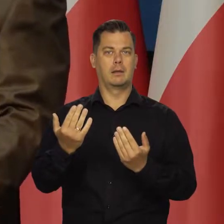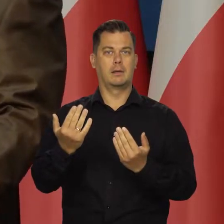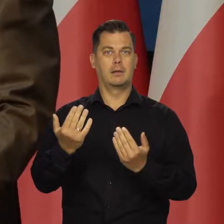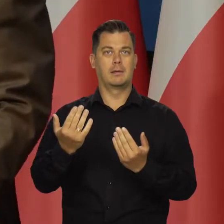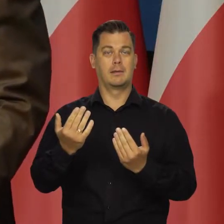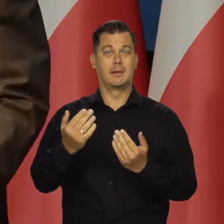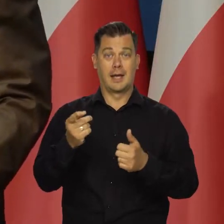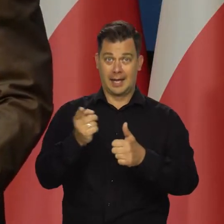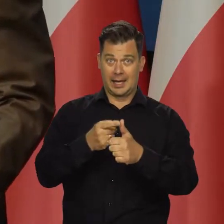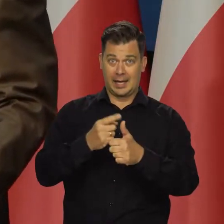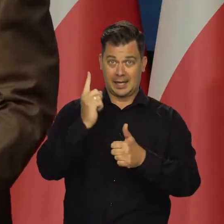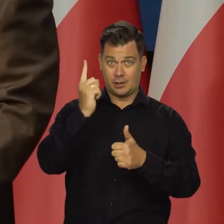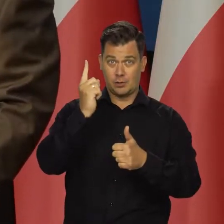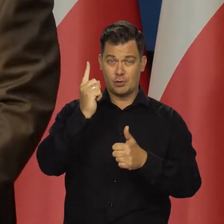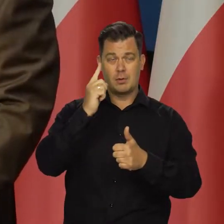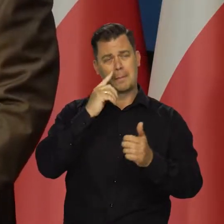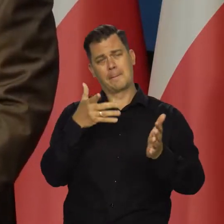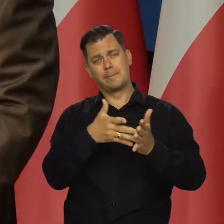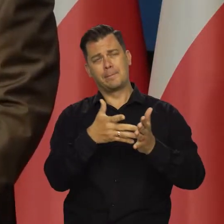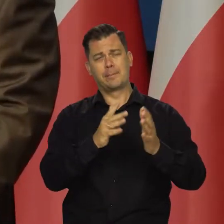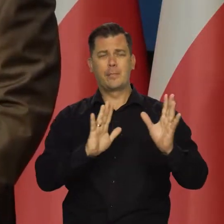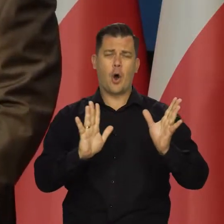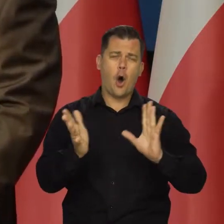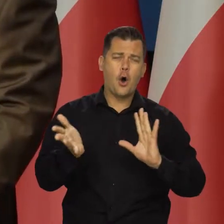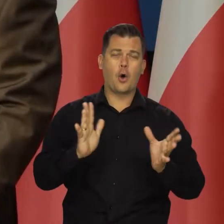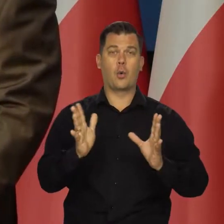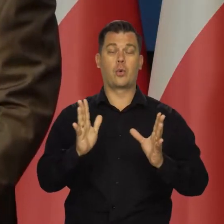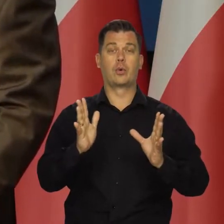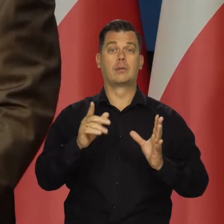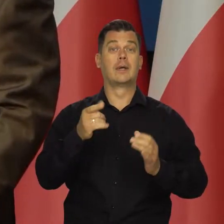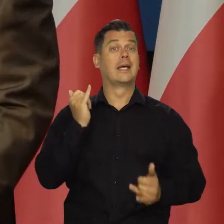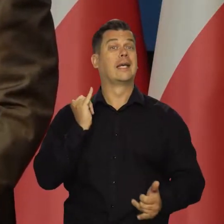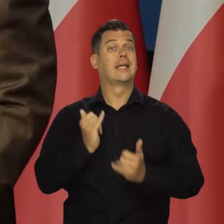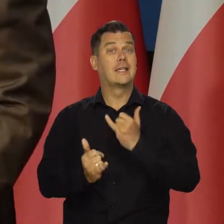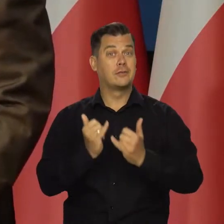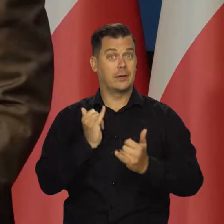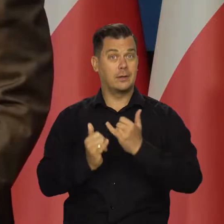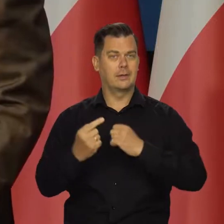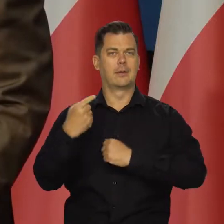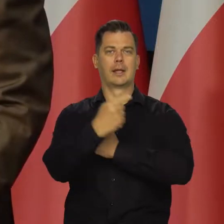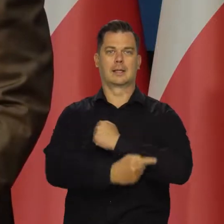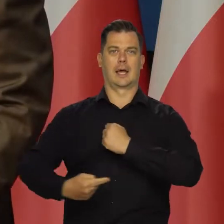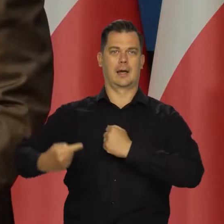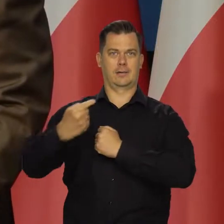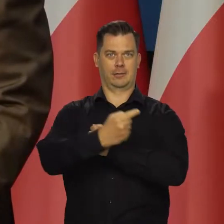Jedna projektowana spodziewana inflacja przy założeniu, że tarcza antyinflacyjna działa.